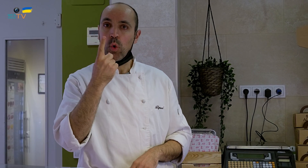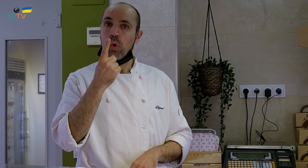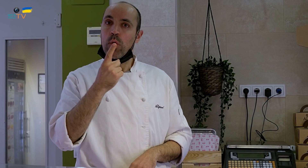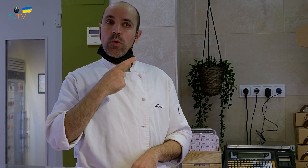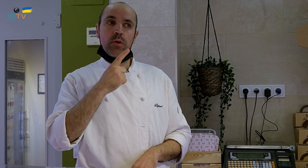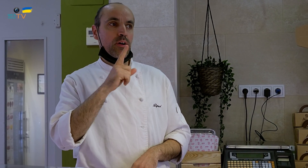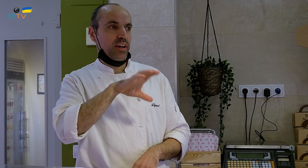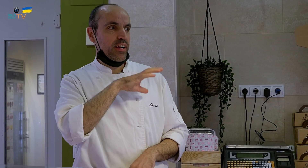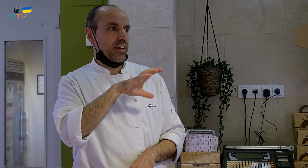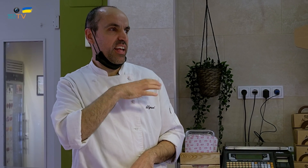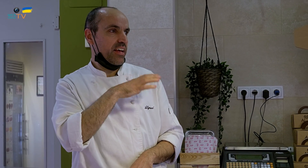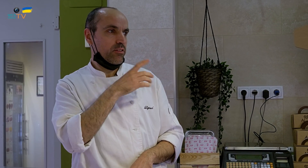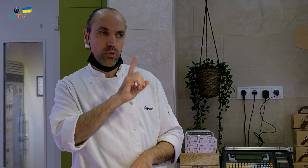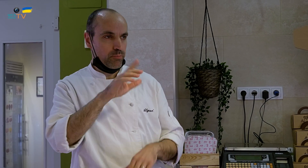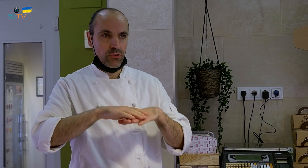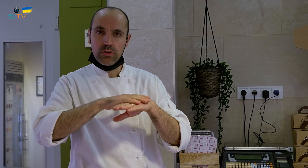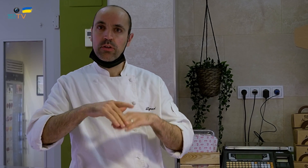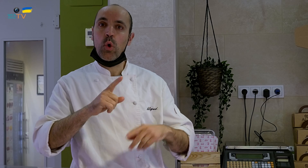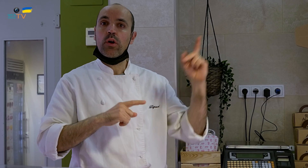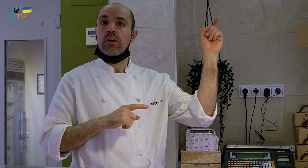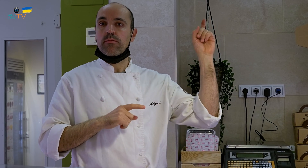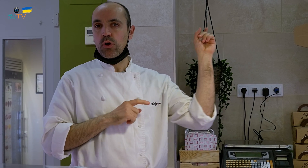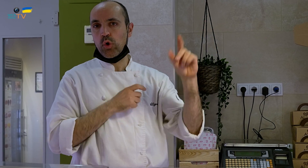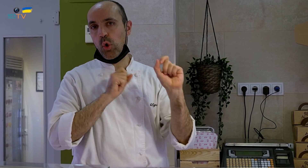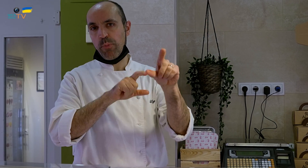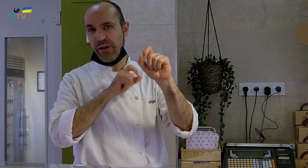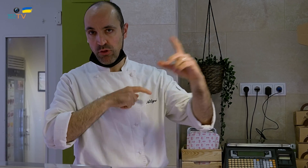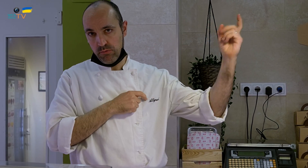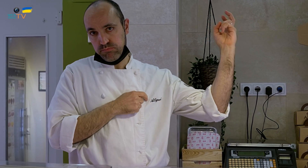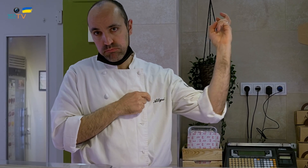No fue con un cliente, sino con un proveedor,